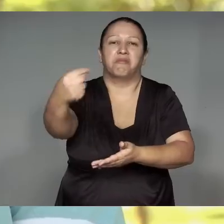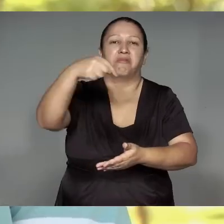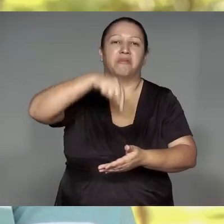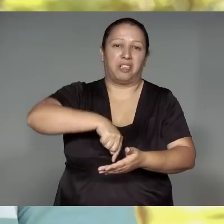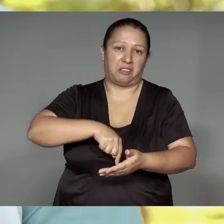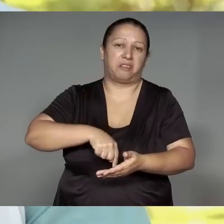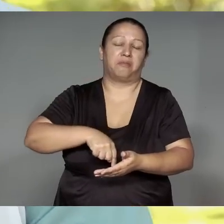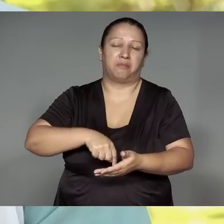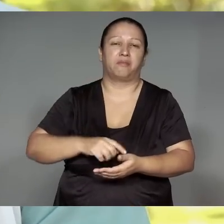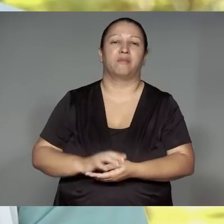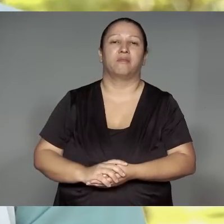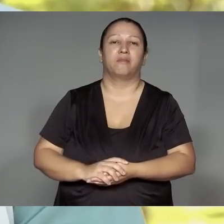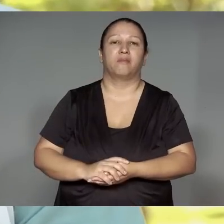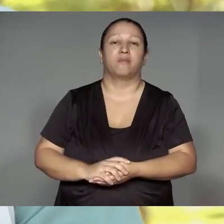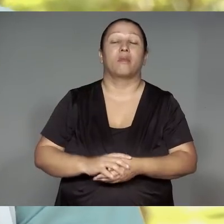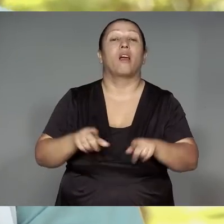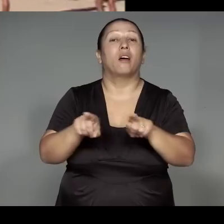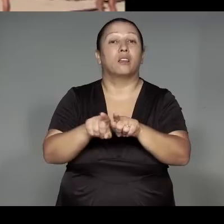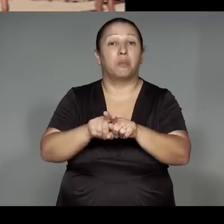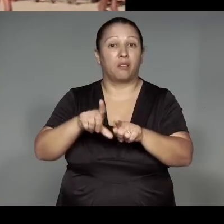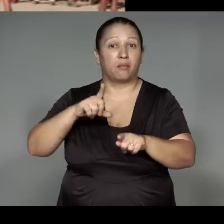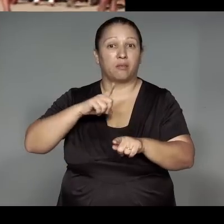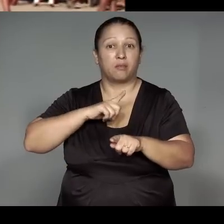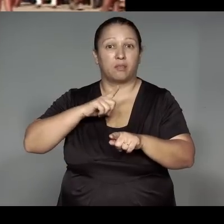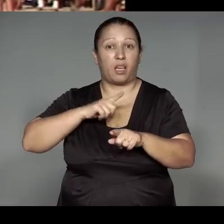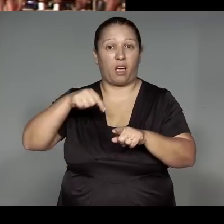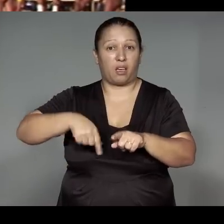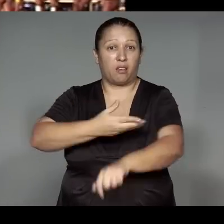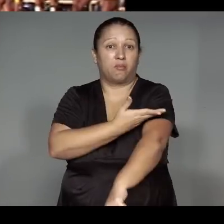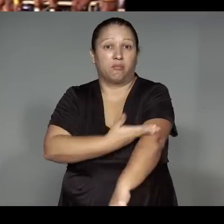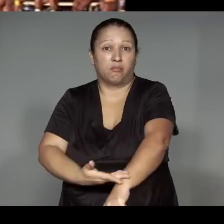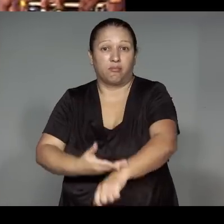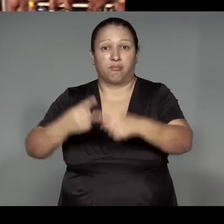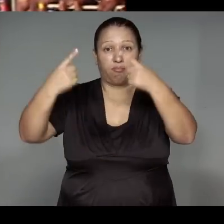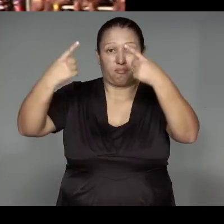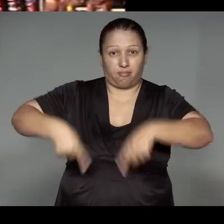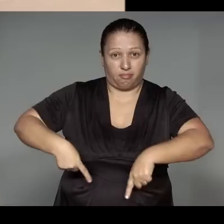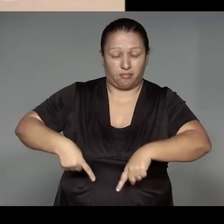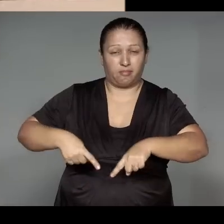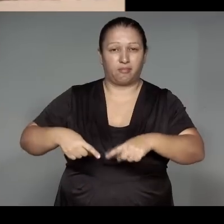Kamaiurá, porerekwa tea'ang joetyka